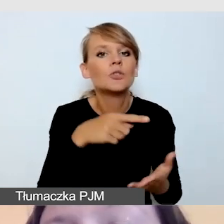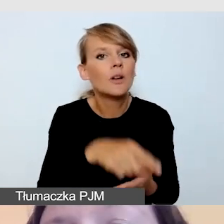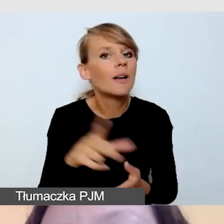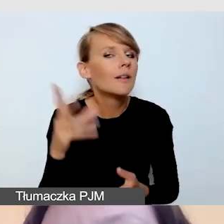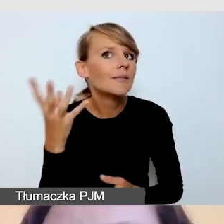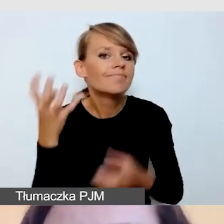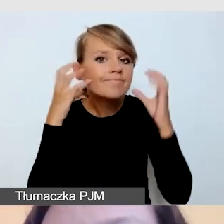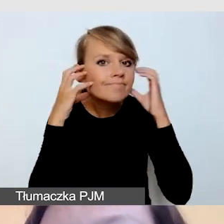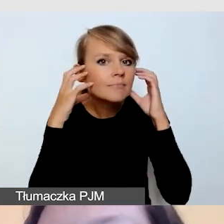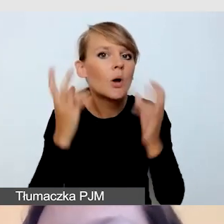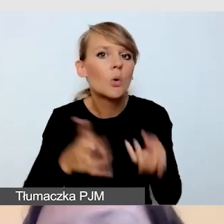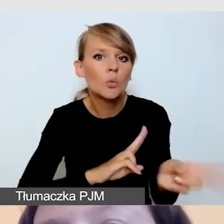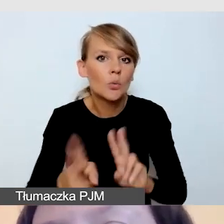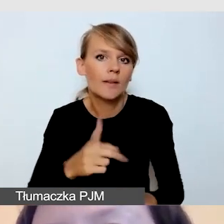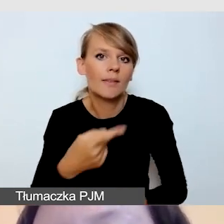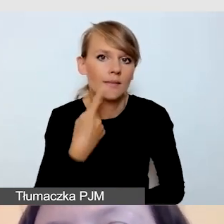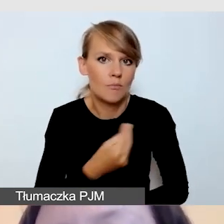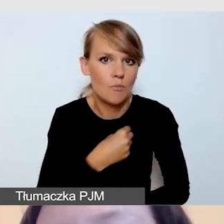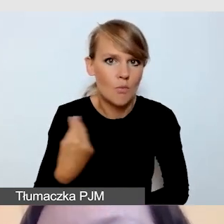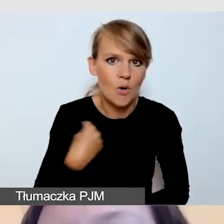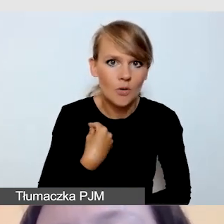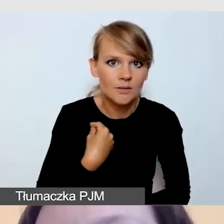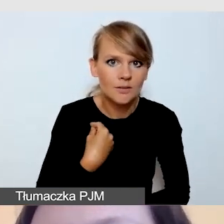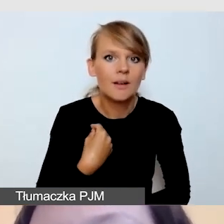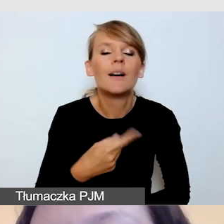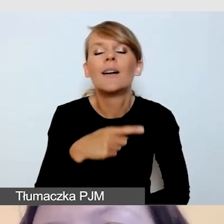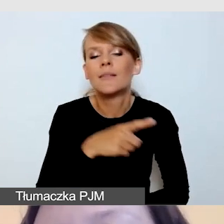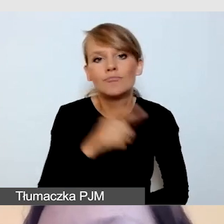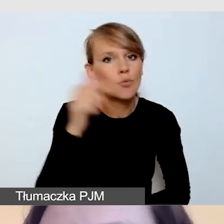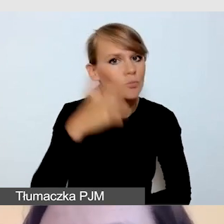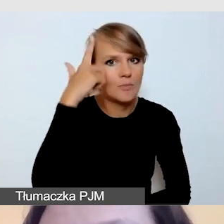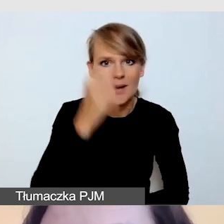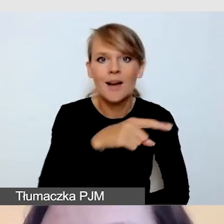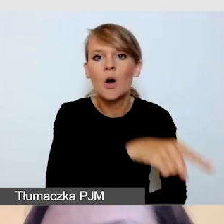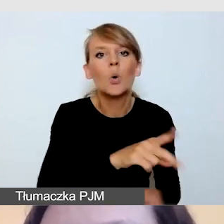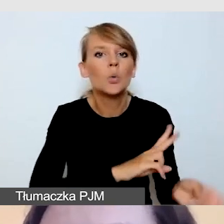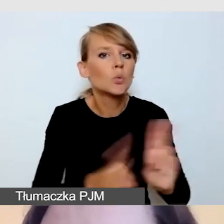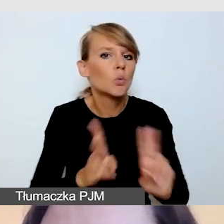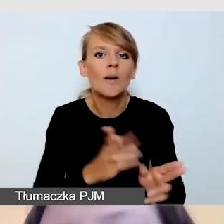że docelowo tłumaczenie odbywa się między językiem polskim a polskim językiem migowym.